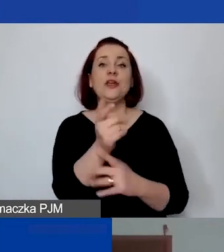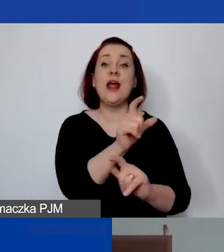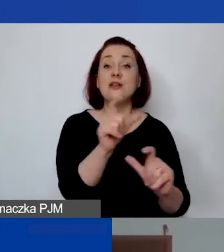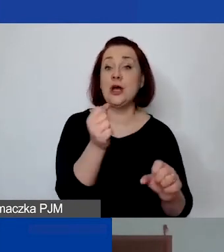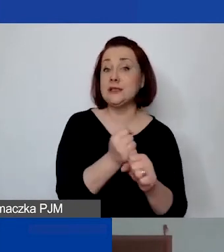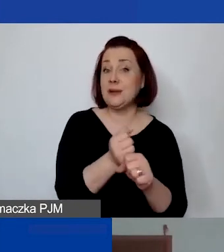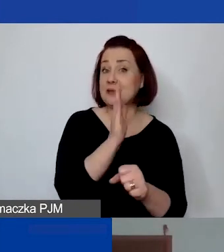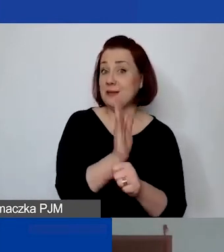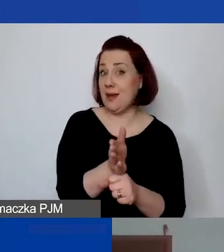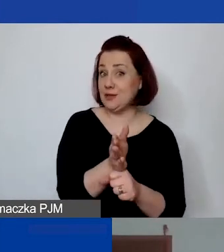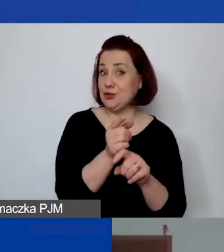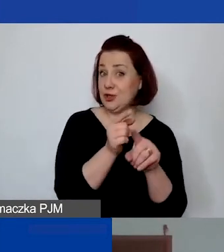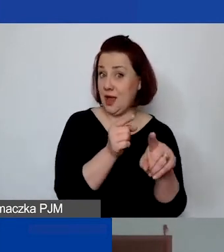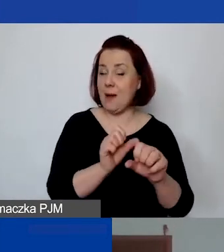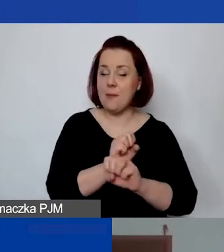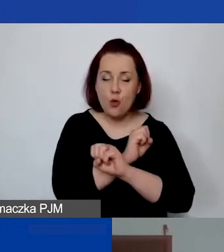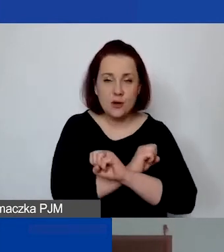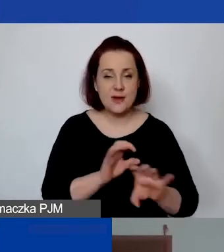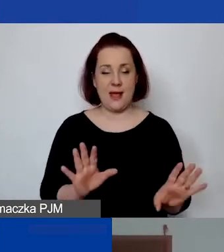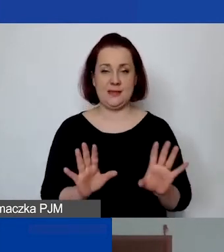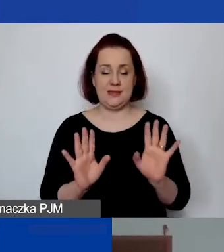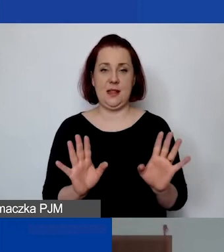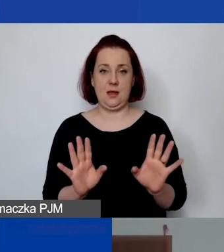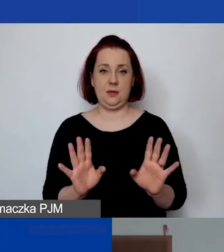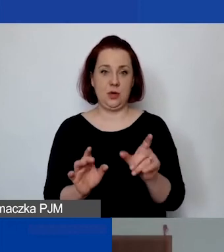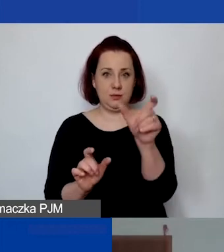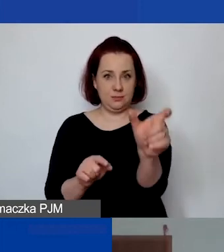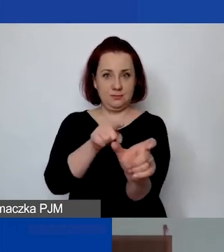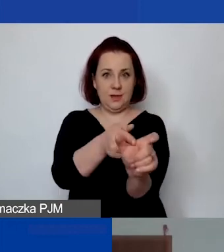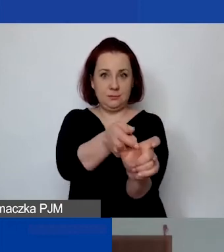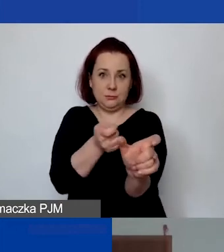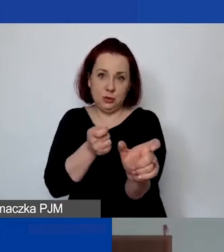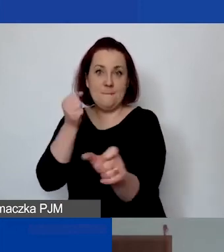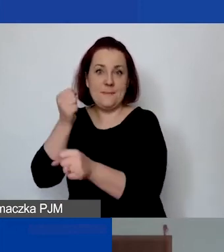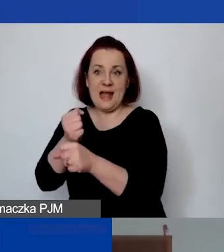na tyle, żeby to było jasne, że to jest personel. Że to jest co najmniej…